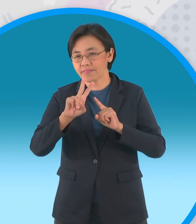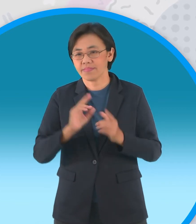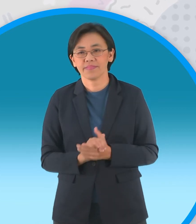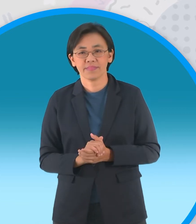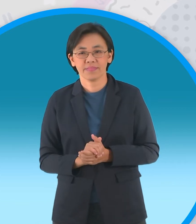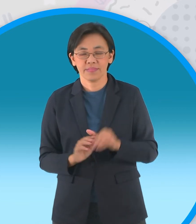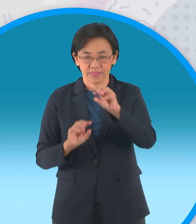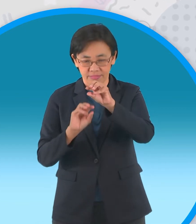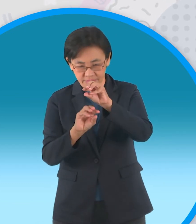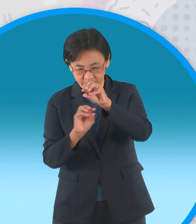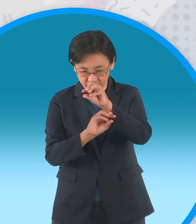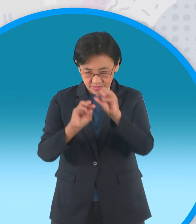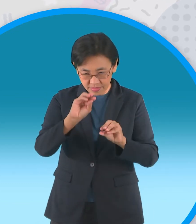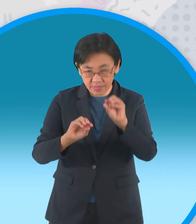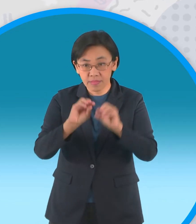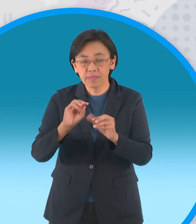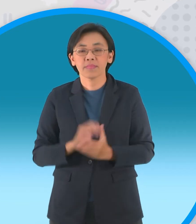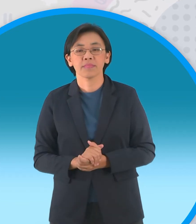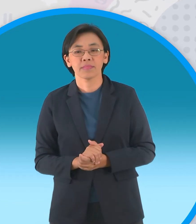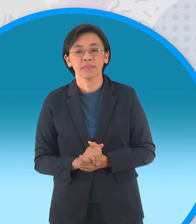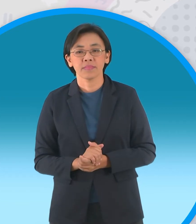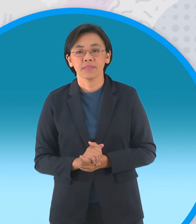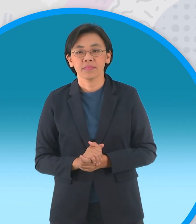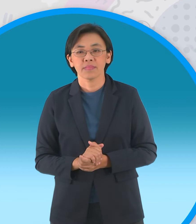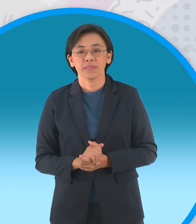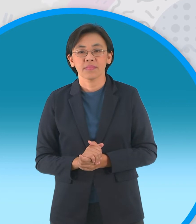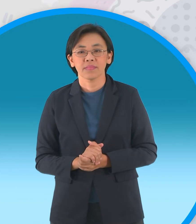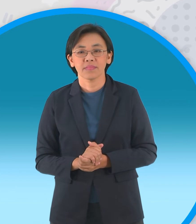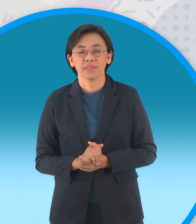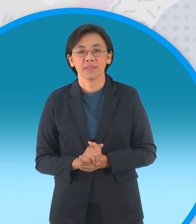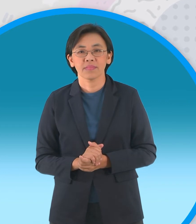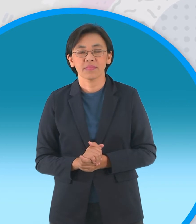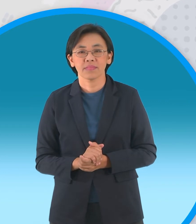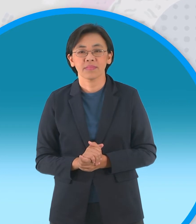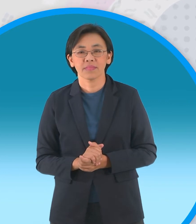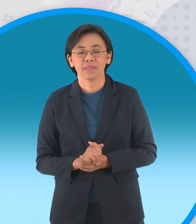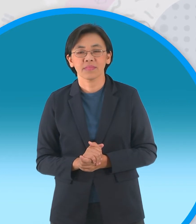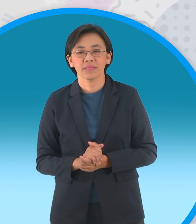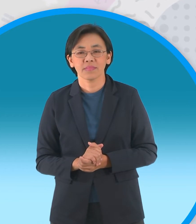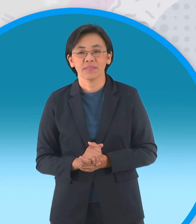เราอาจจะต้องมีตัวช่วยนะครับก็คือ ไม้เล็กๆแบบนี้นะครับ